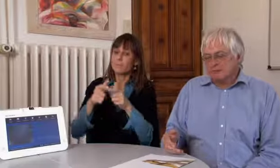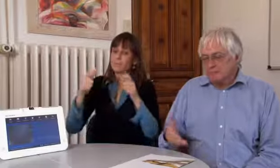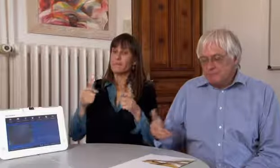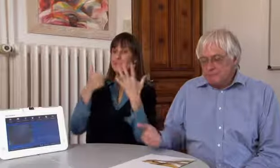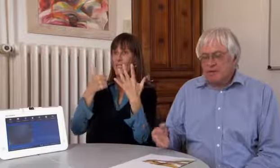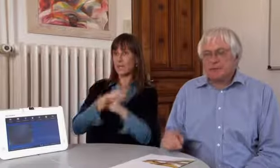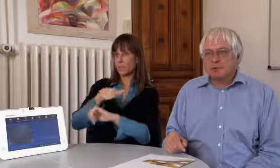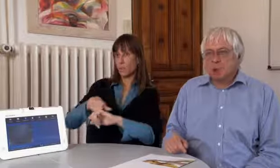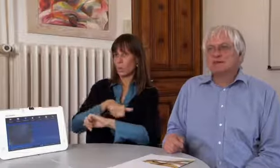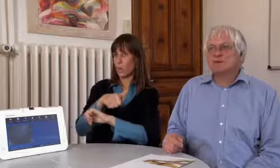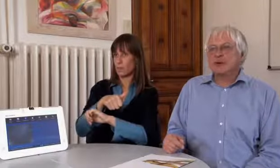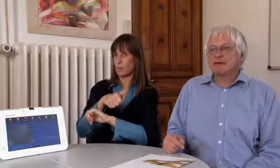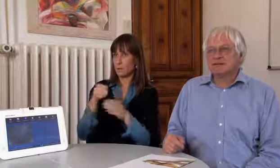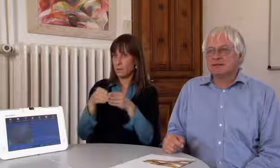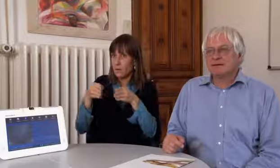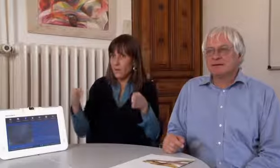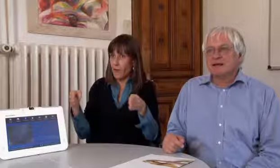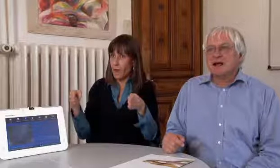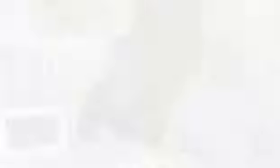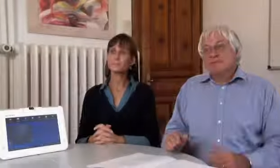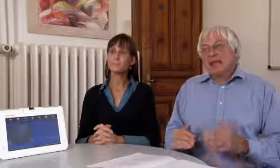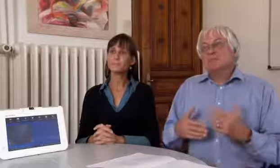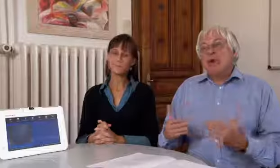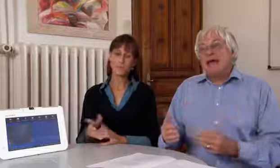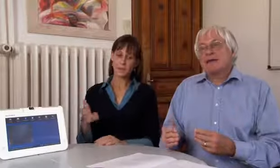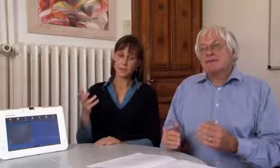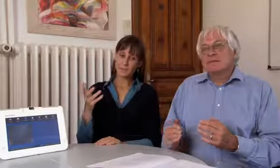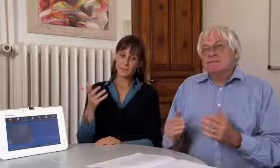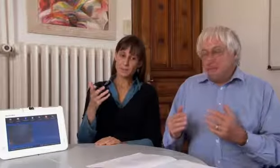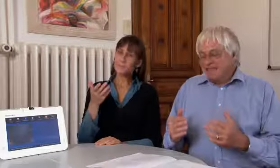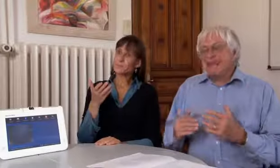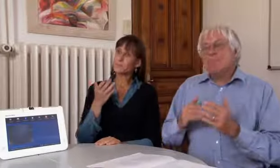soll es auf sechs Stunden vergrössert werden.